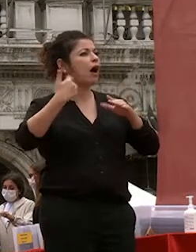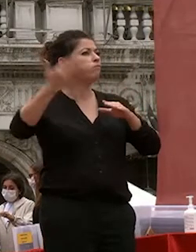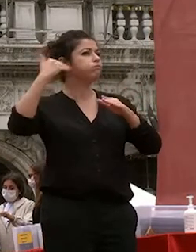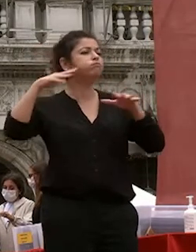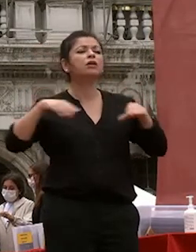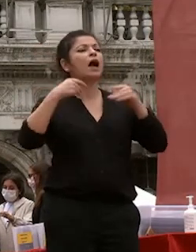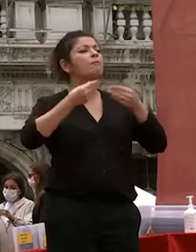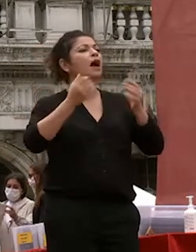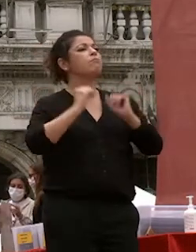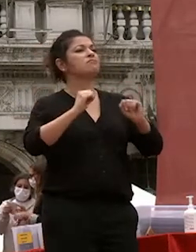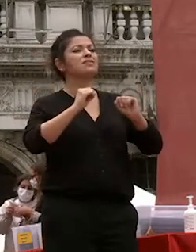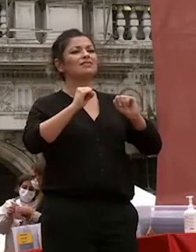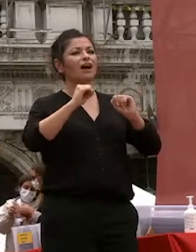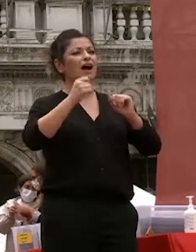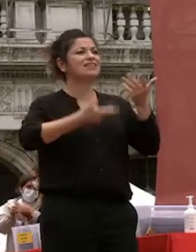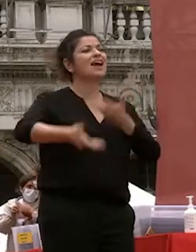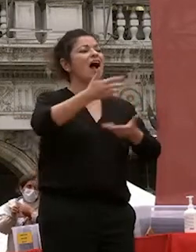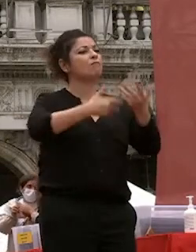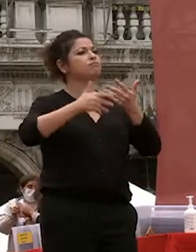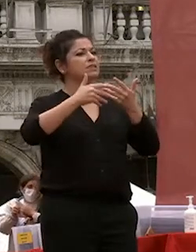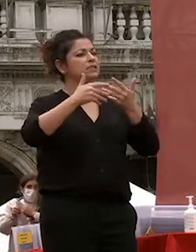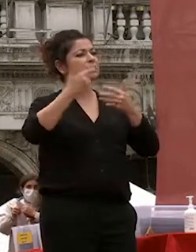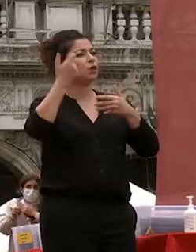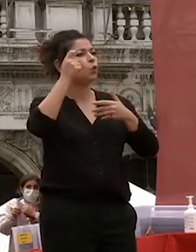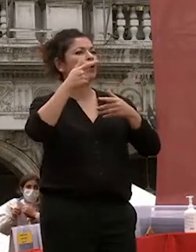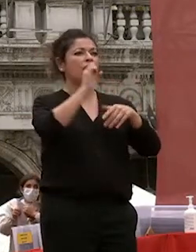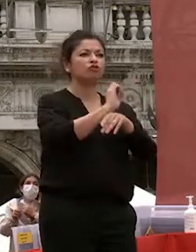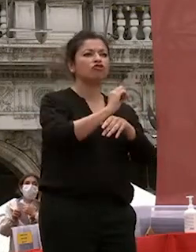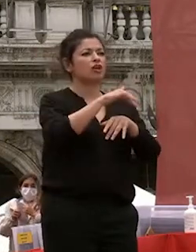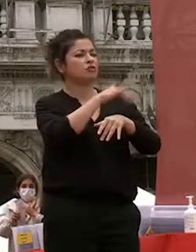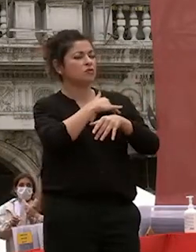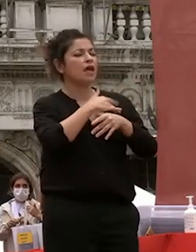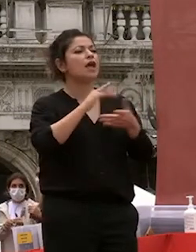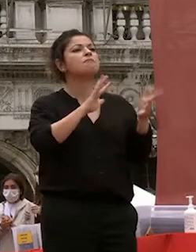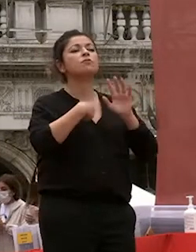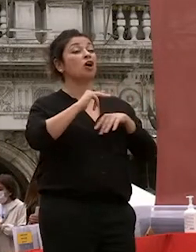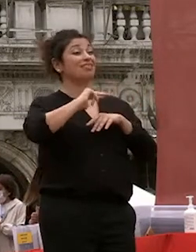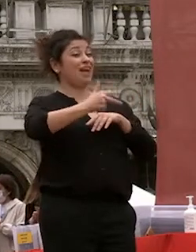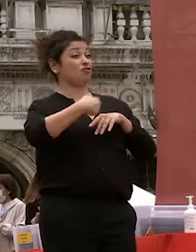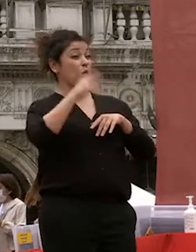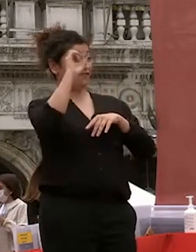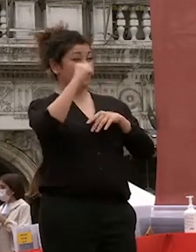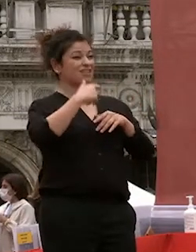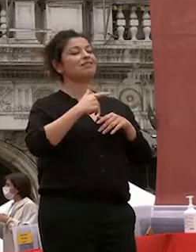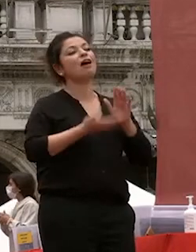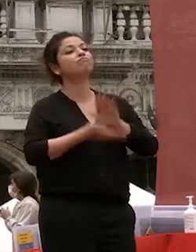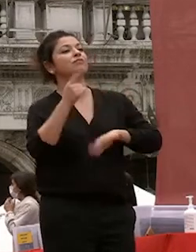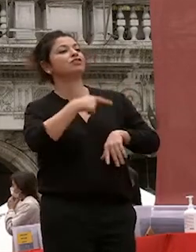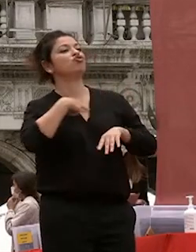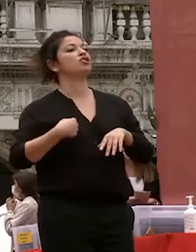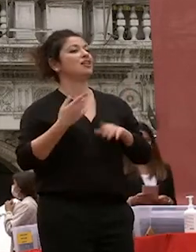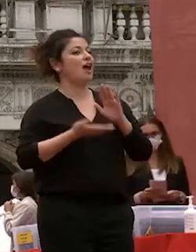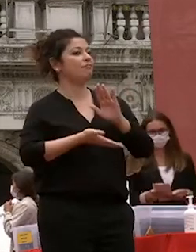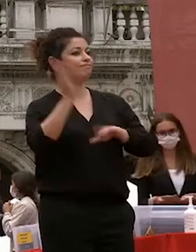e così proprio come voi parti per la cina al mio terzo anno di università